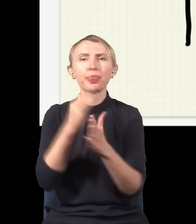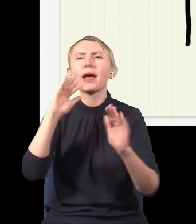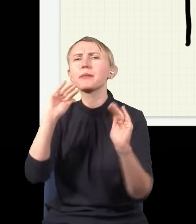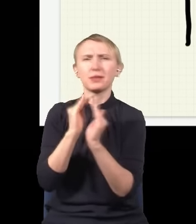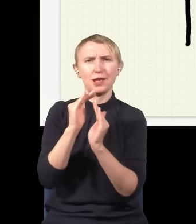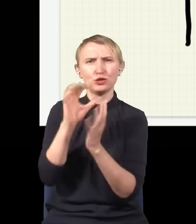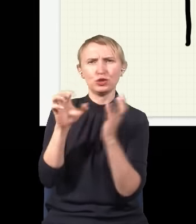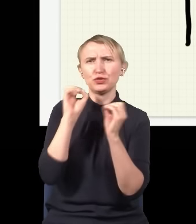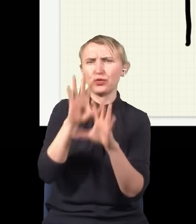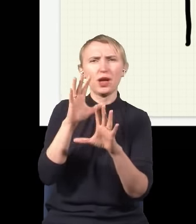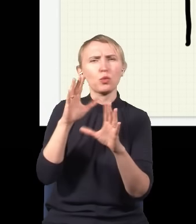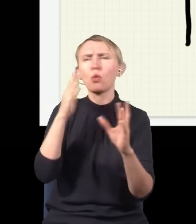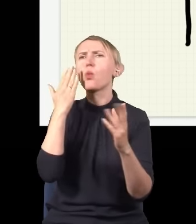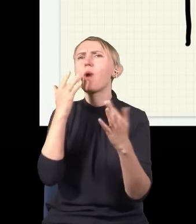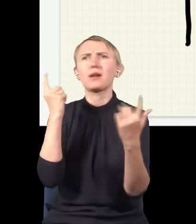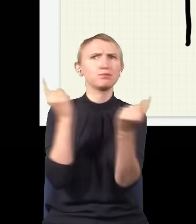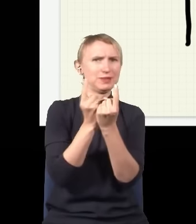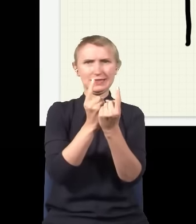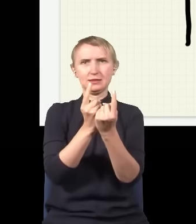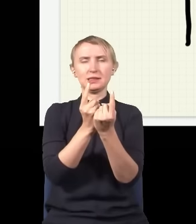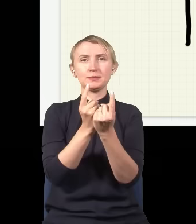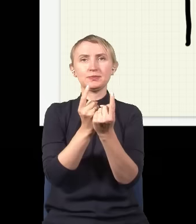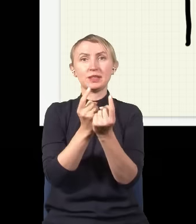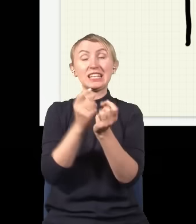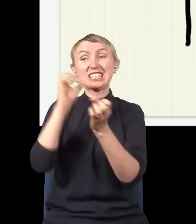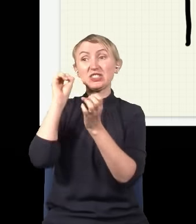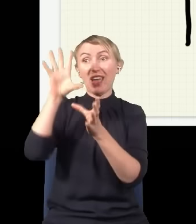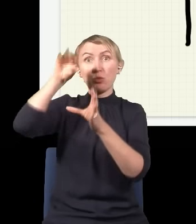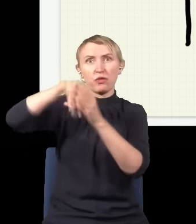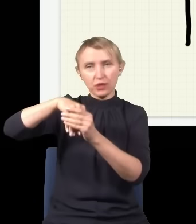są bardzo proste, niczym się od siebie nie różnią, jak mam dużą wiązkę światła, to tak naprawdę znaczy bardzo